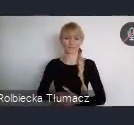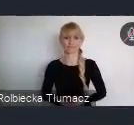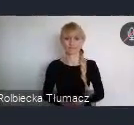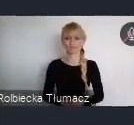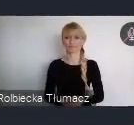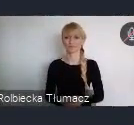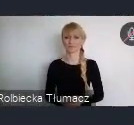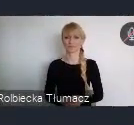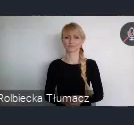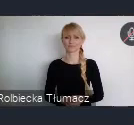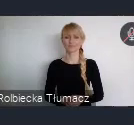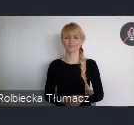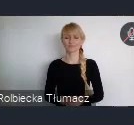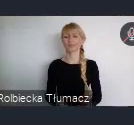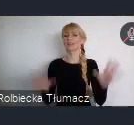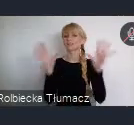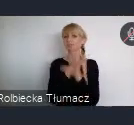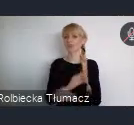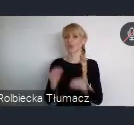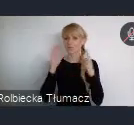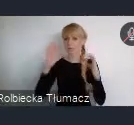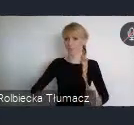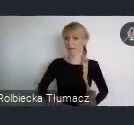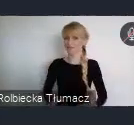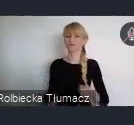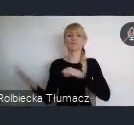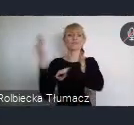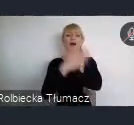Szanowni państwo, na koniec przede wszystkim zachęcam